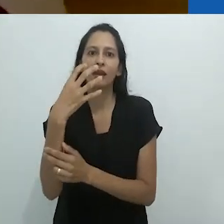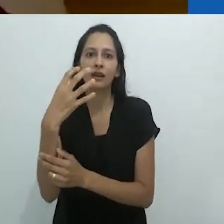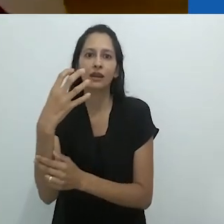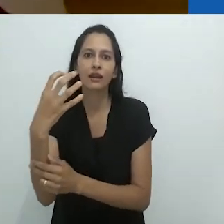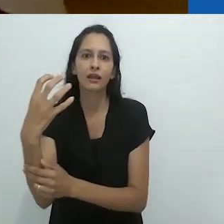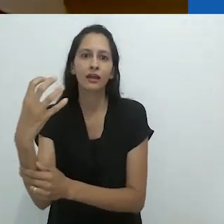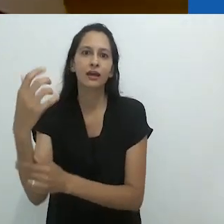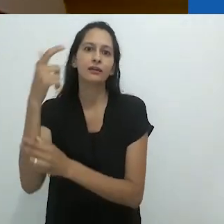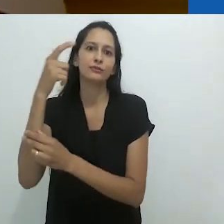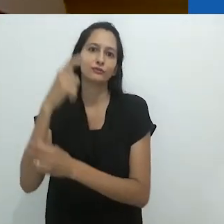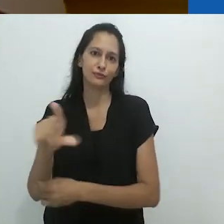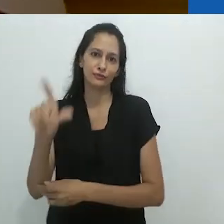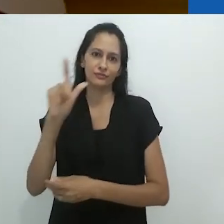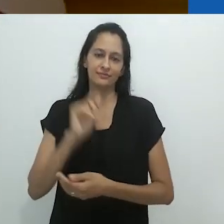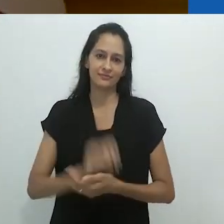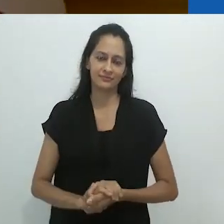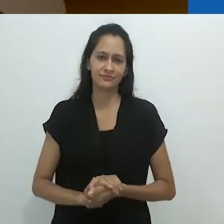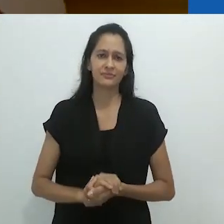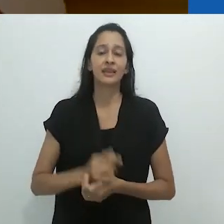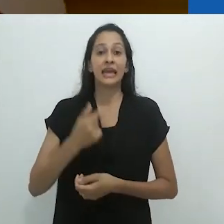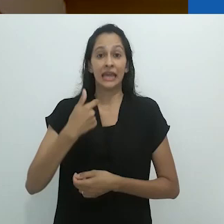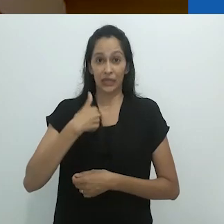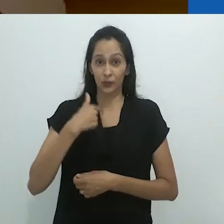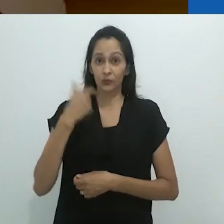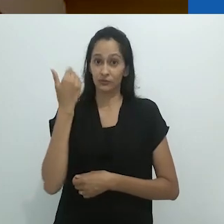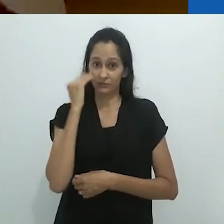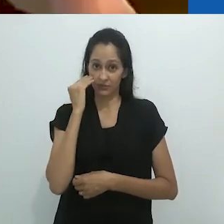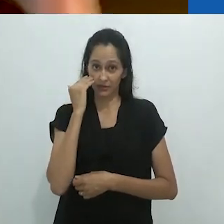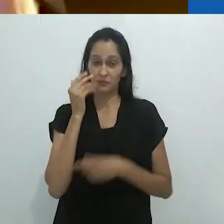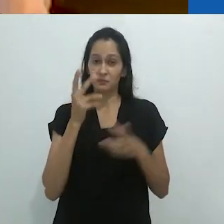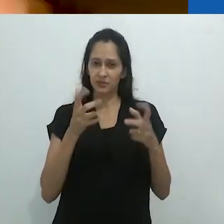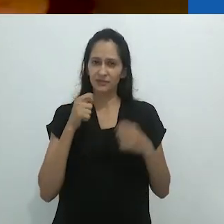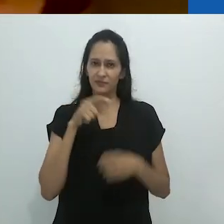depois reencantamento mais uma vez.